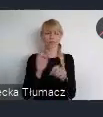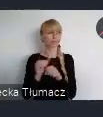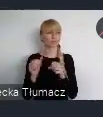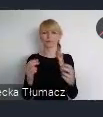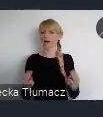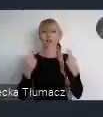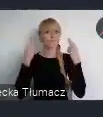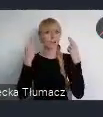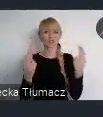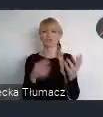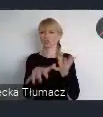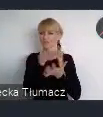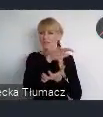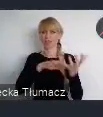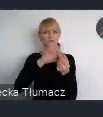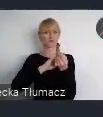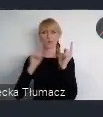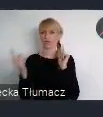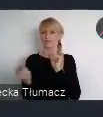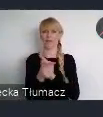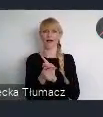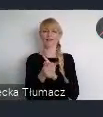globalnym spotkaniem poświęconym polityce miejskiej.